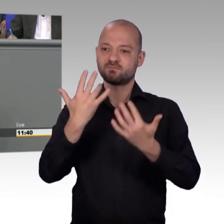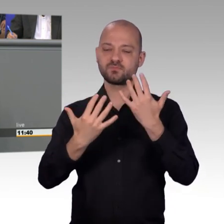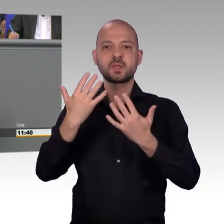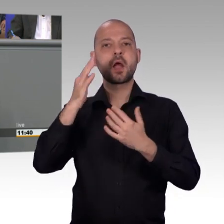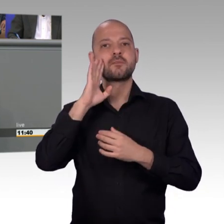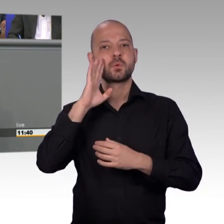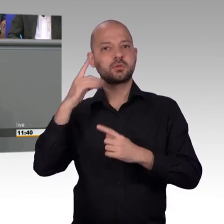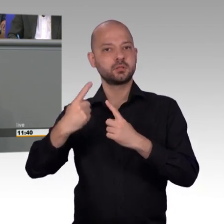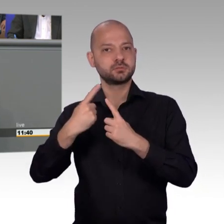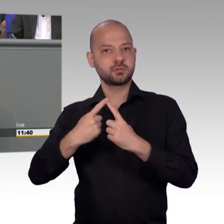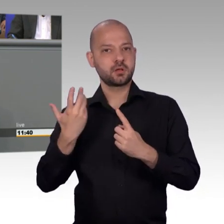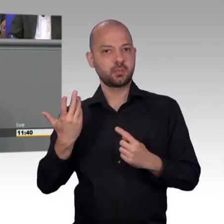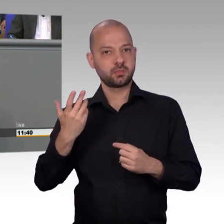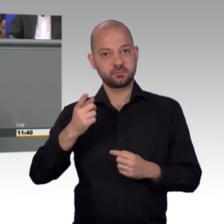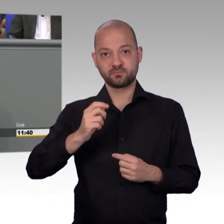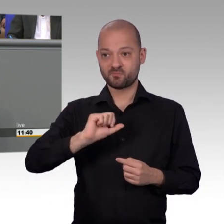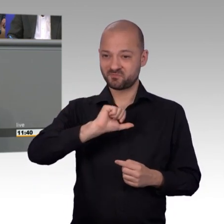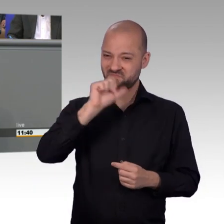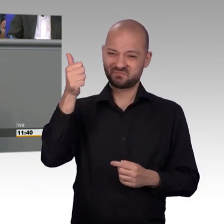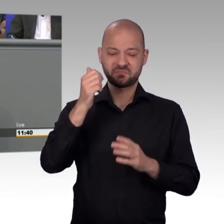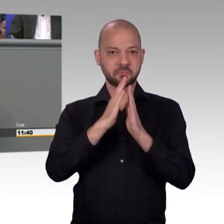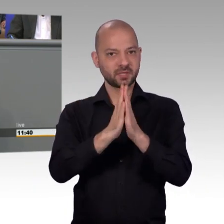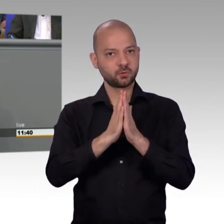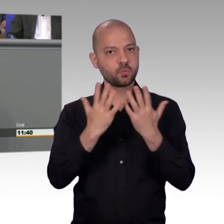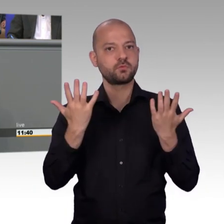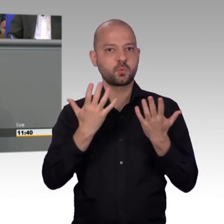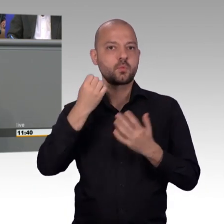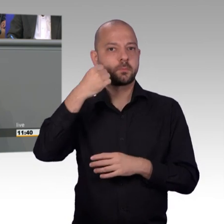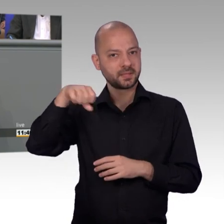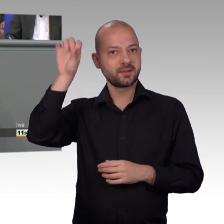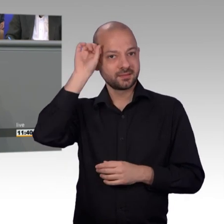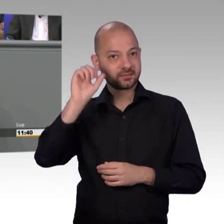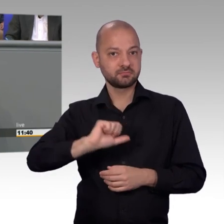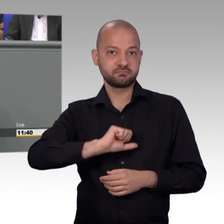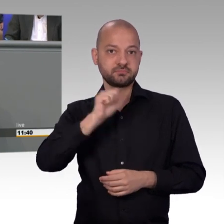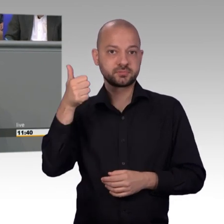Petition hat mich besonders gefreut, die auch für alle was positiv verändert hat. Es geht eben um die mangelhafte Bildung von